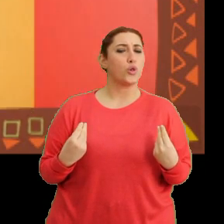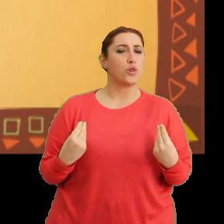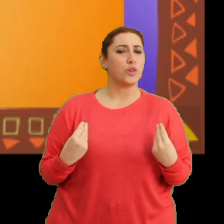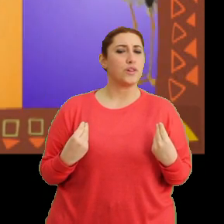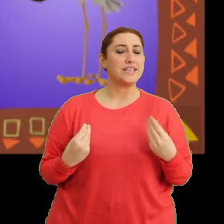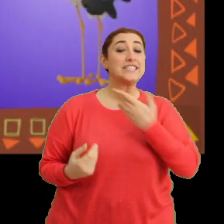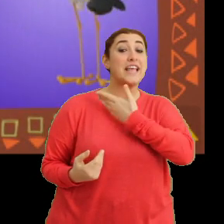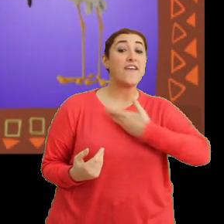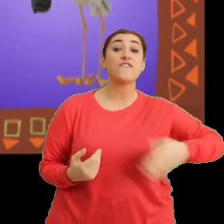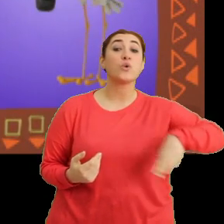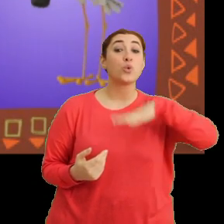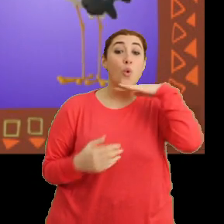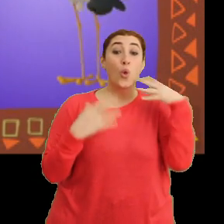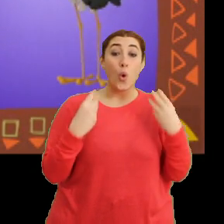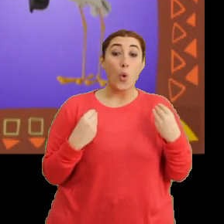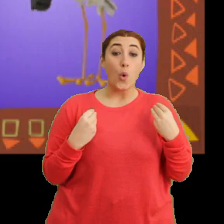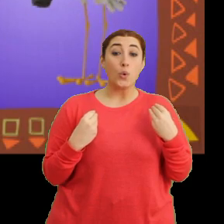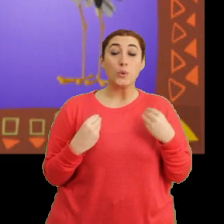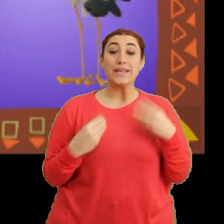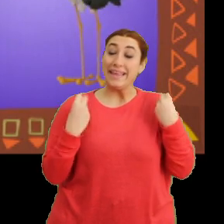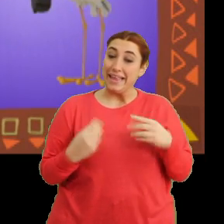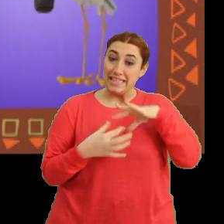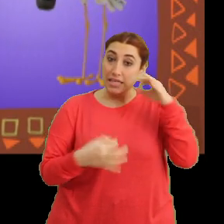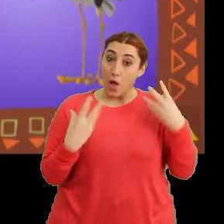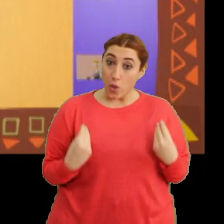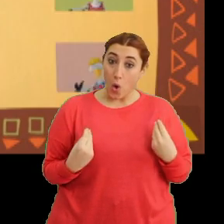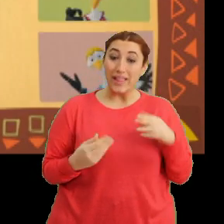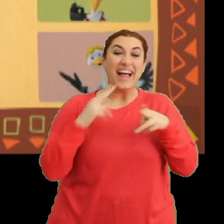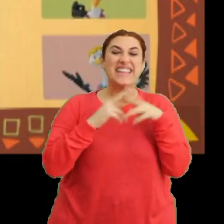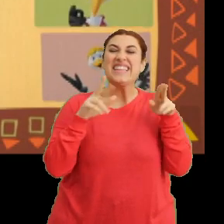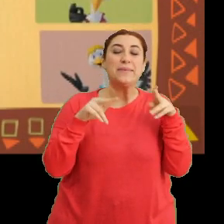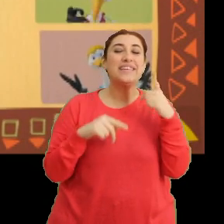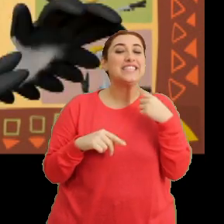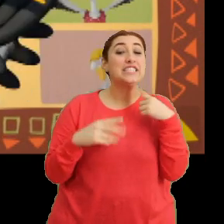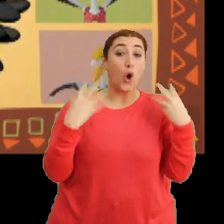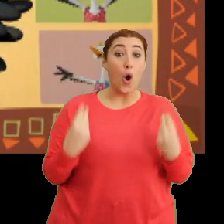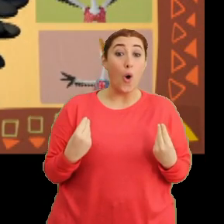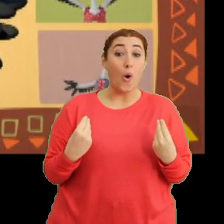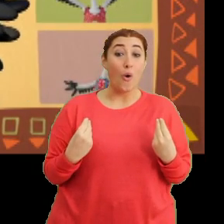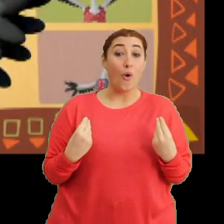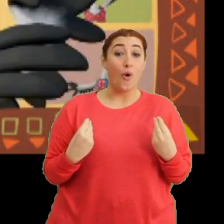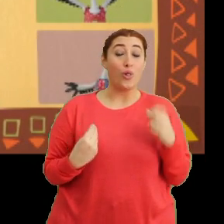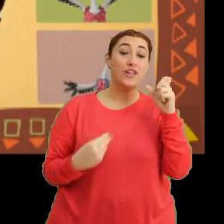“Sevgi dolu, duyarlı, adın gibi cici ol”